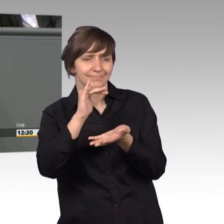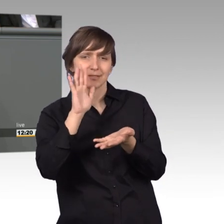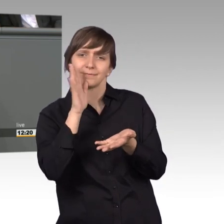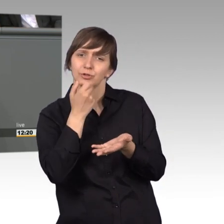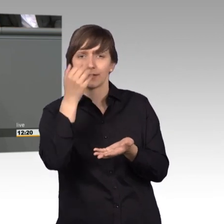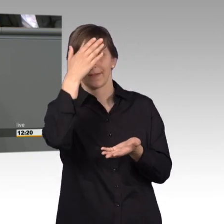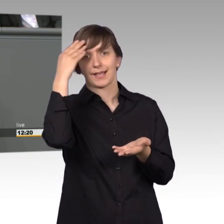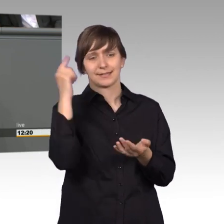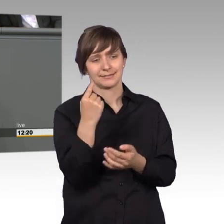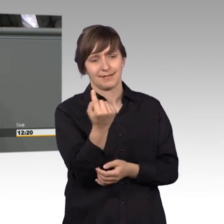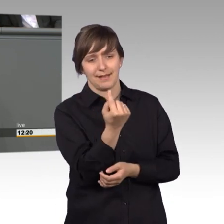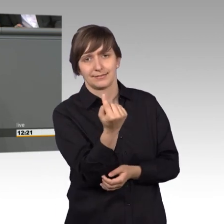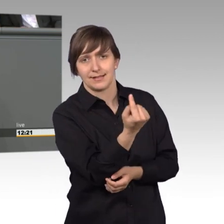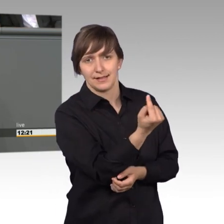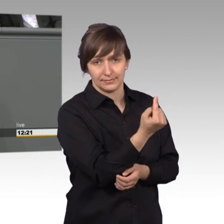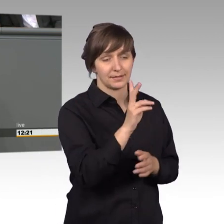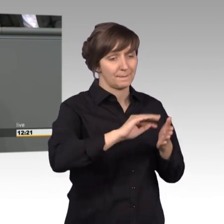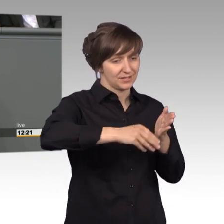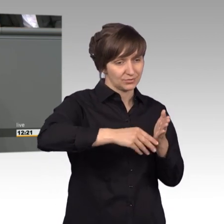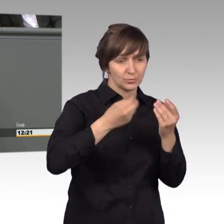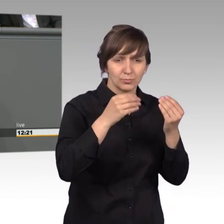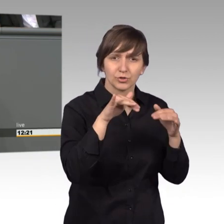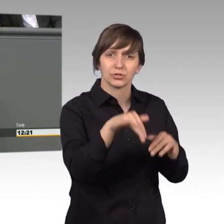Hinter einem Großteil der Petitionen steht ein solches Schicksal, eine